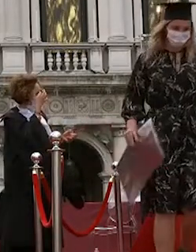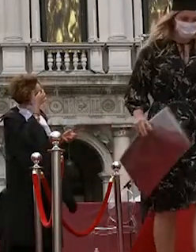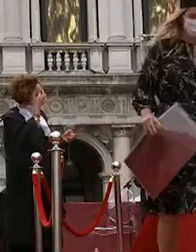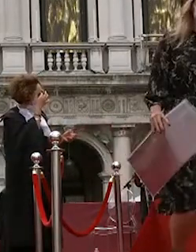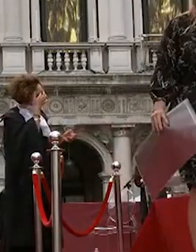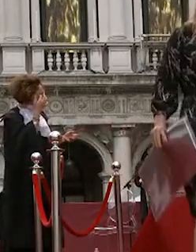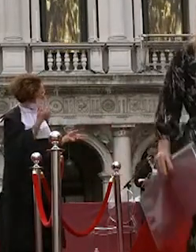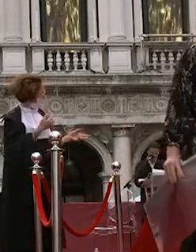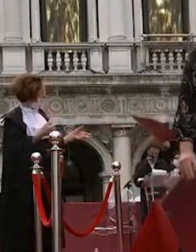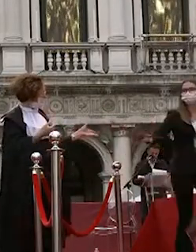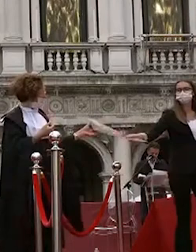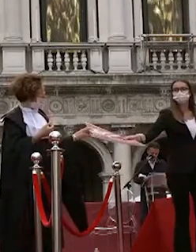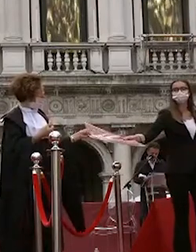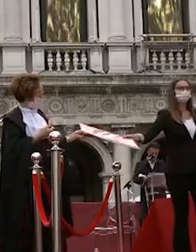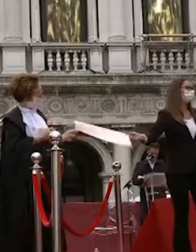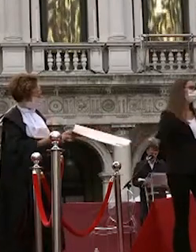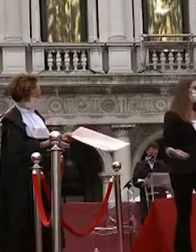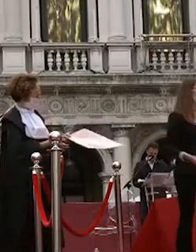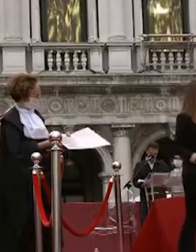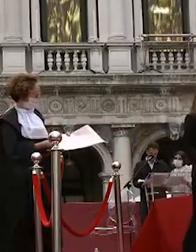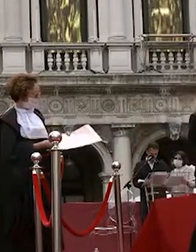adriana vita